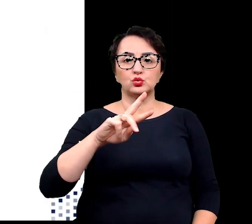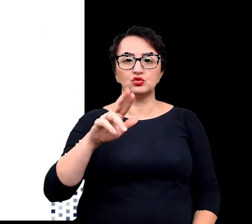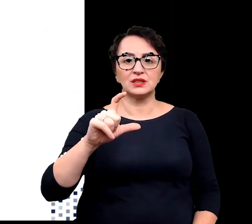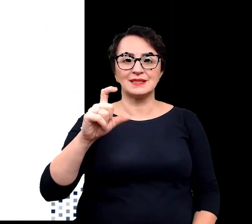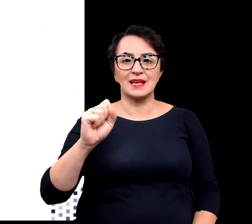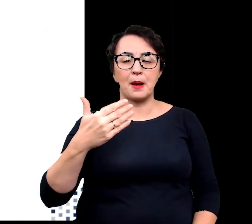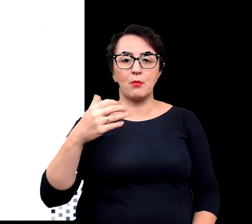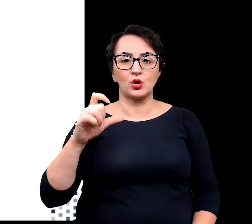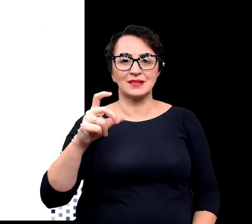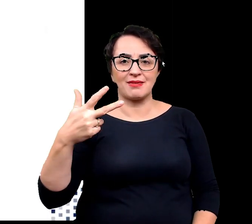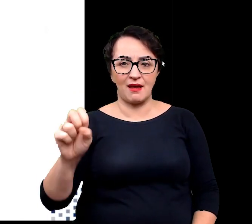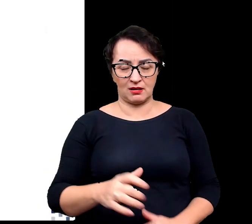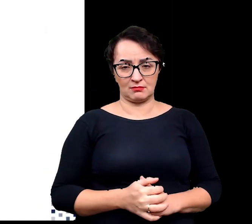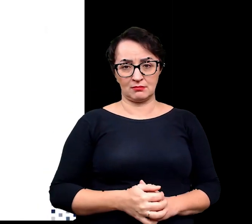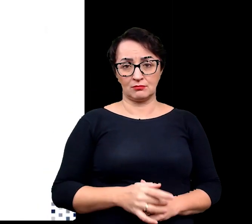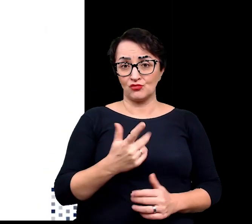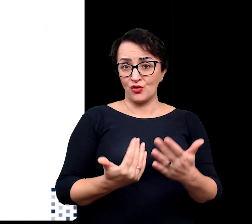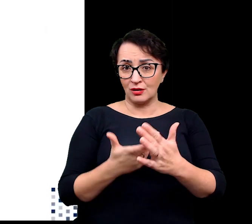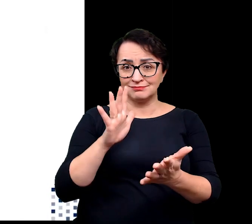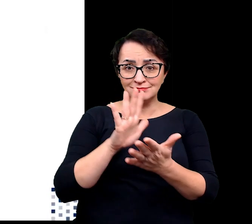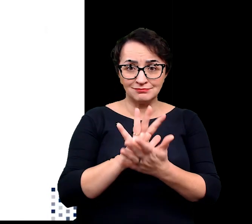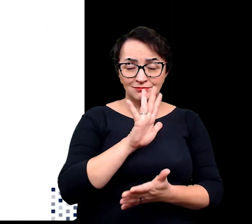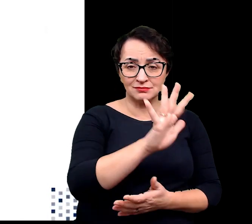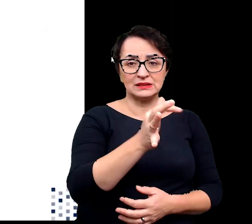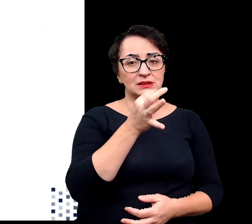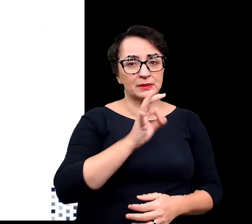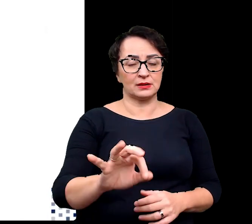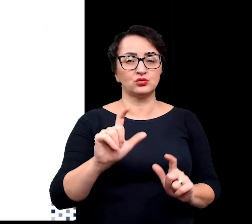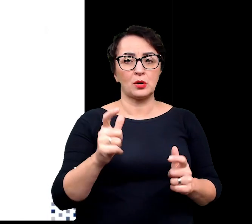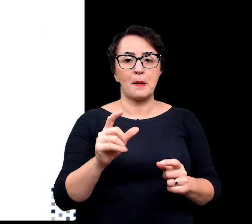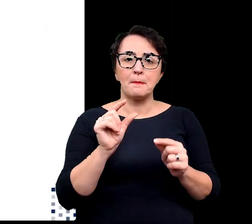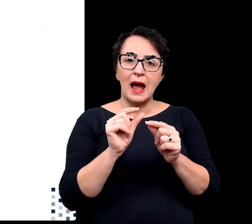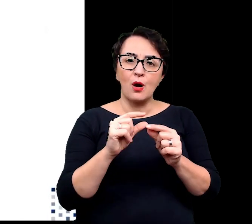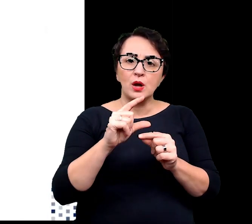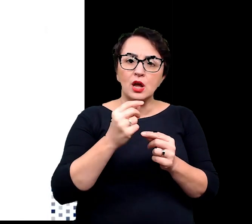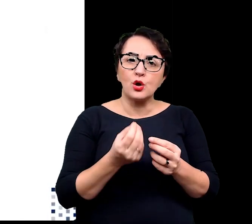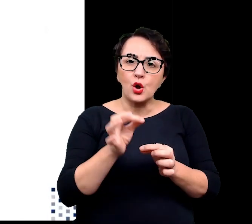Rośliny te charakteryzują się przede wszystkim małymi rozmiarami